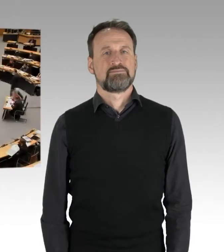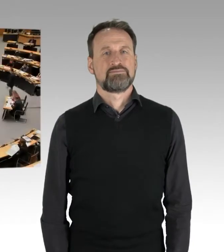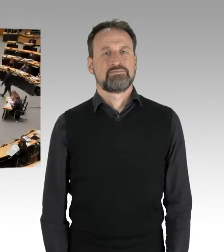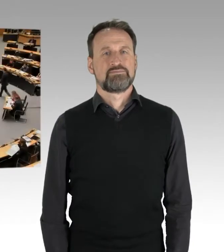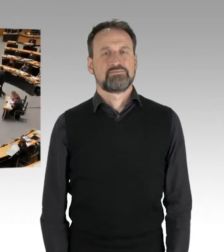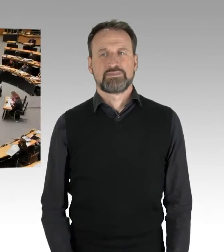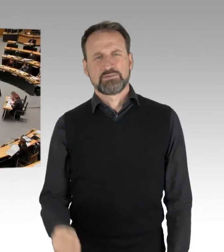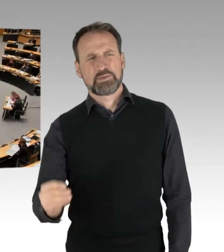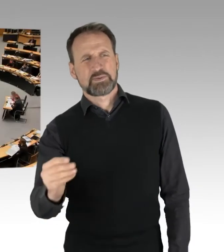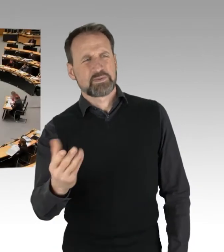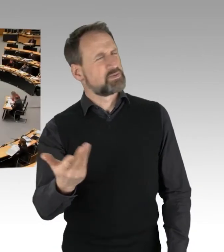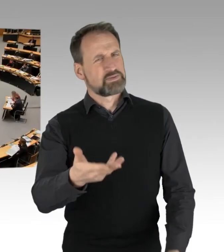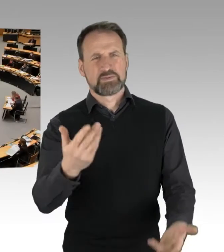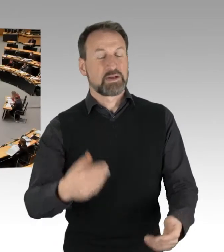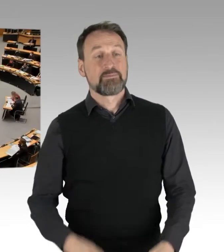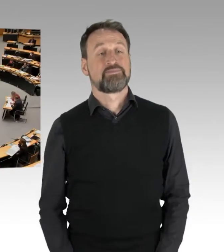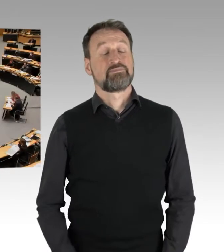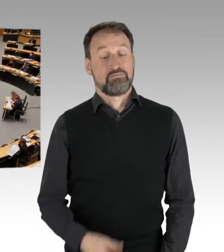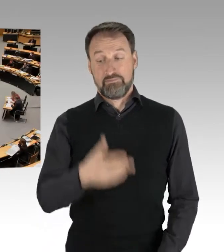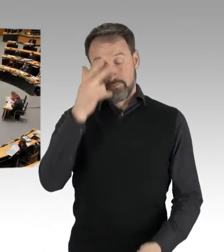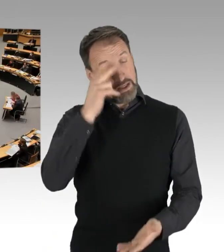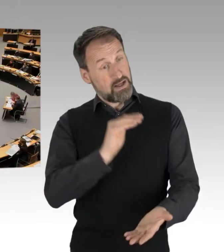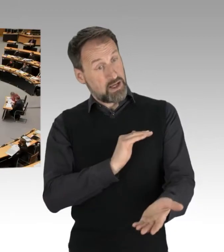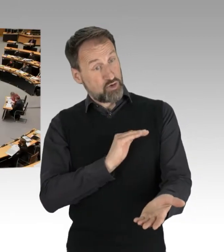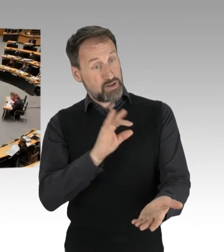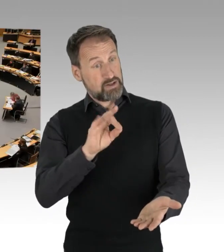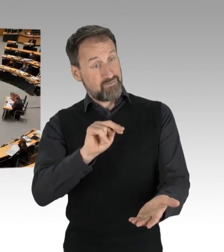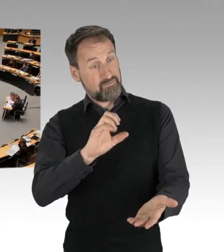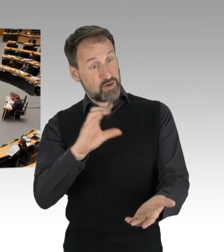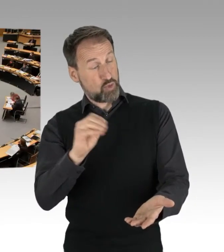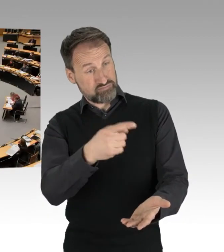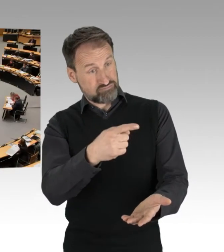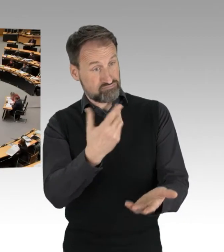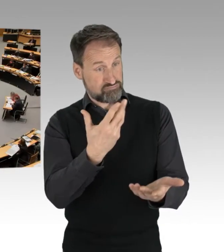(Präsidium) Herr Kollege Franco, Sie haben gleich die Gelegenheit zu erwidern. Vielleicht Herr Kollege Woldeit,